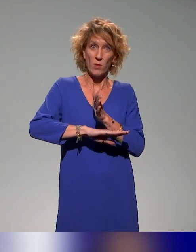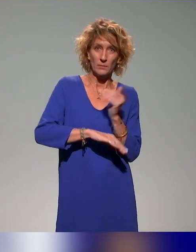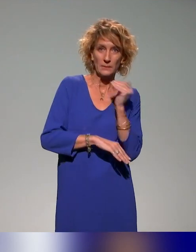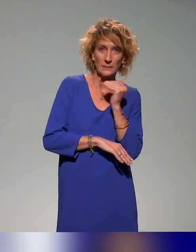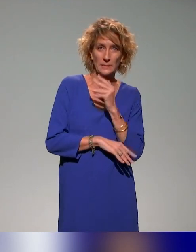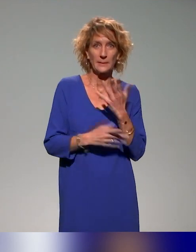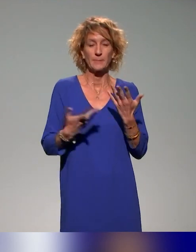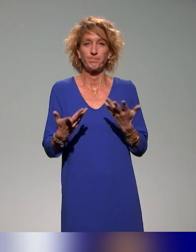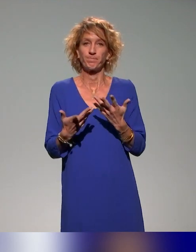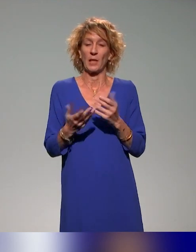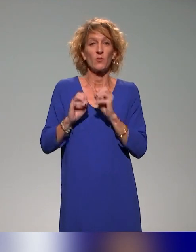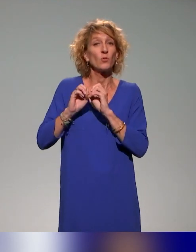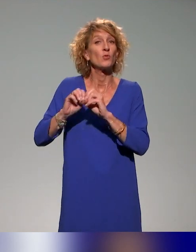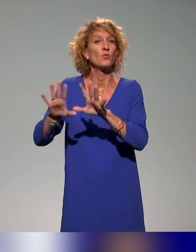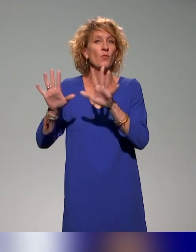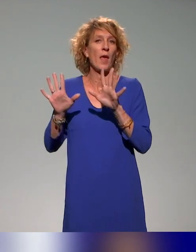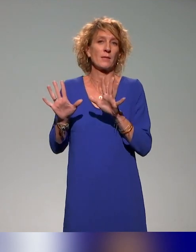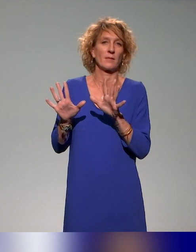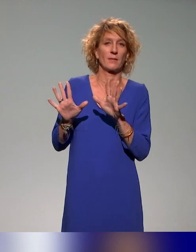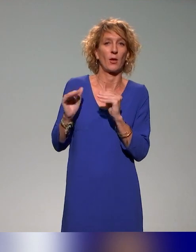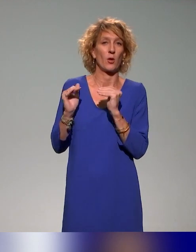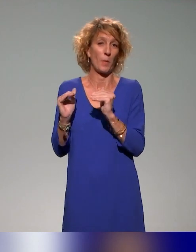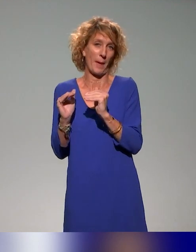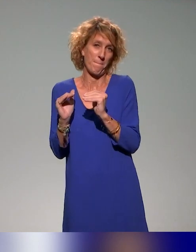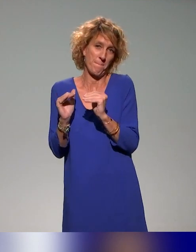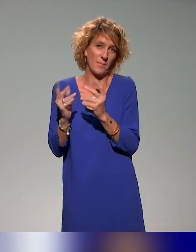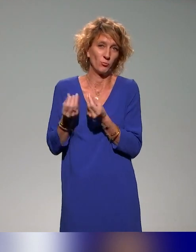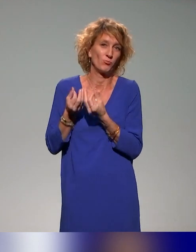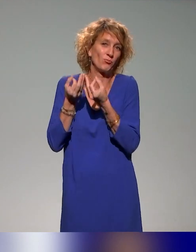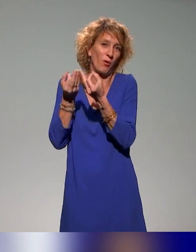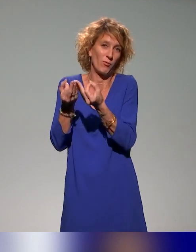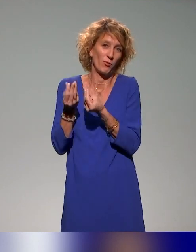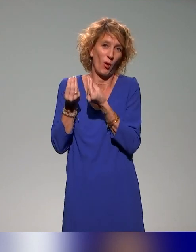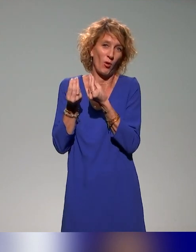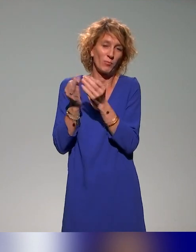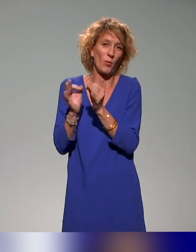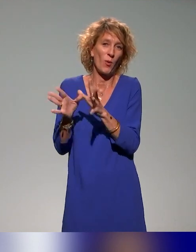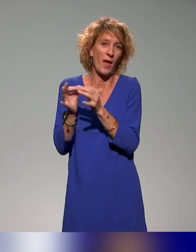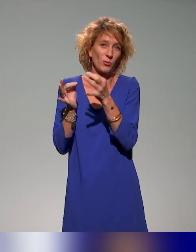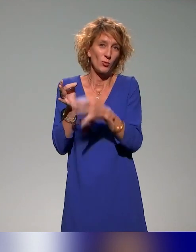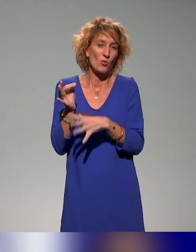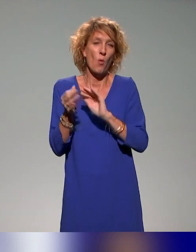Je veux vous laisser évidemment une petite place pour la conclusion et puis éventuellement un petit peu des questions ou des commentaires